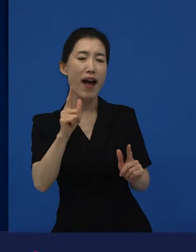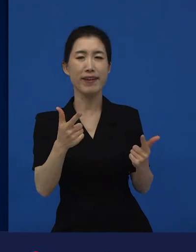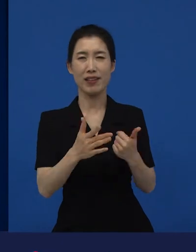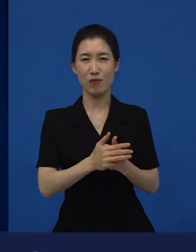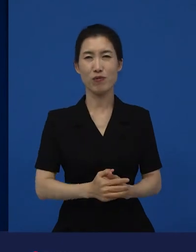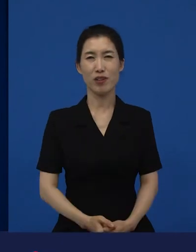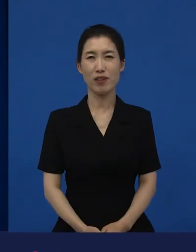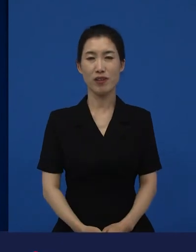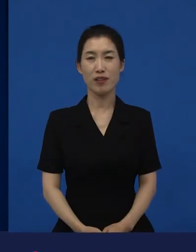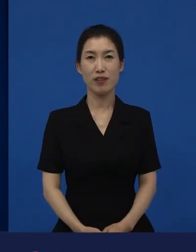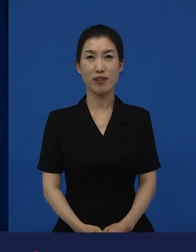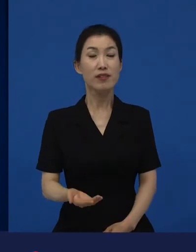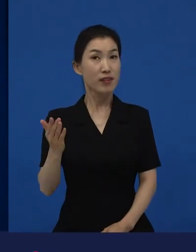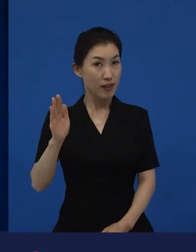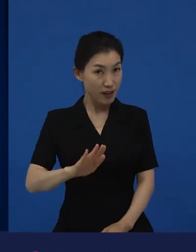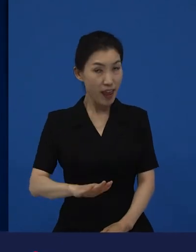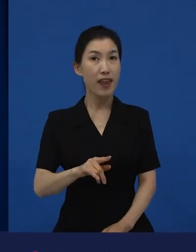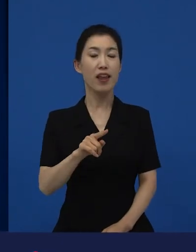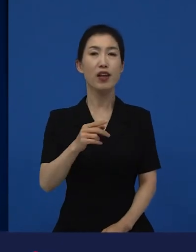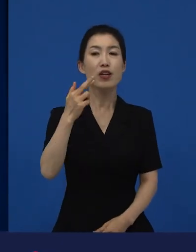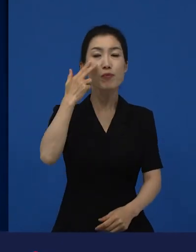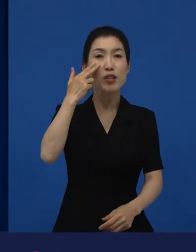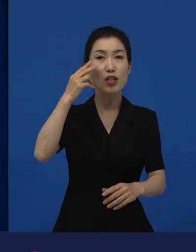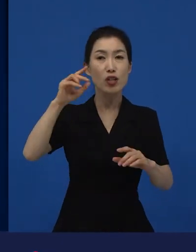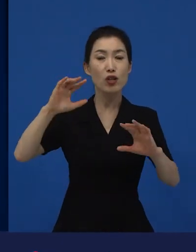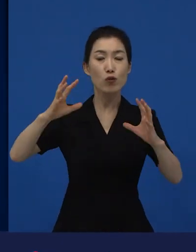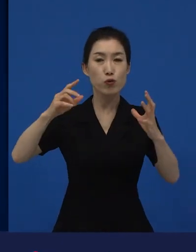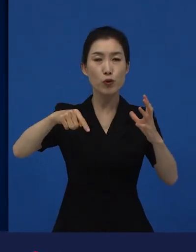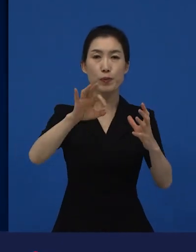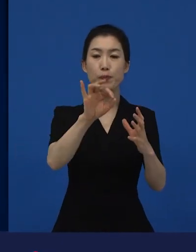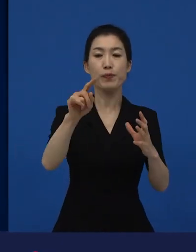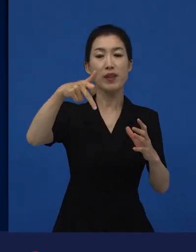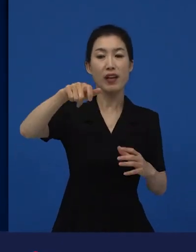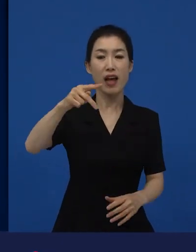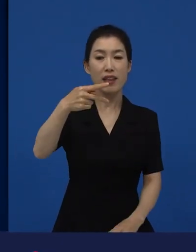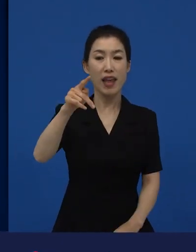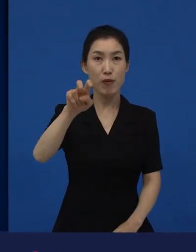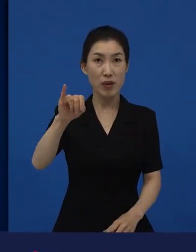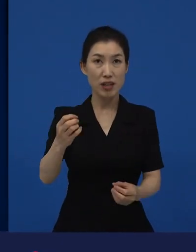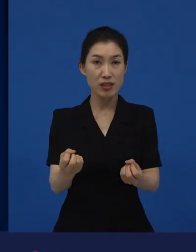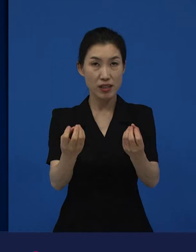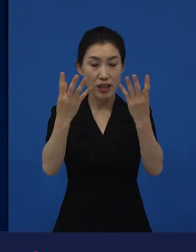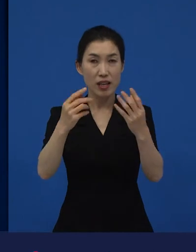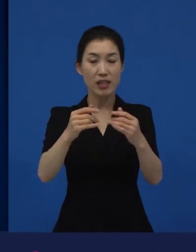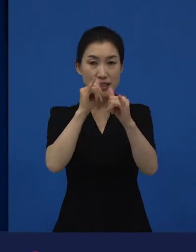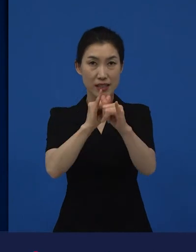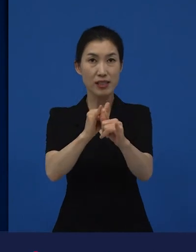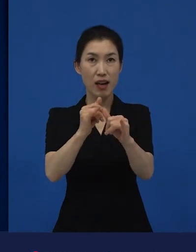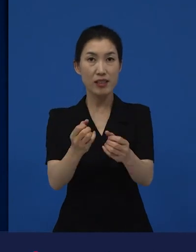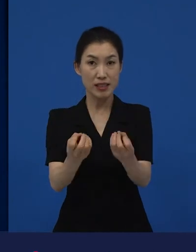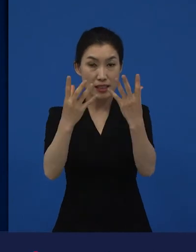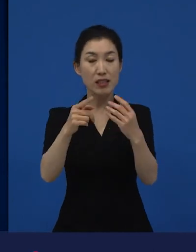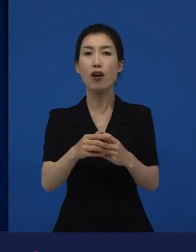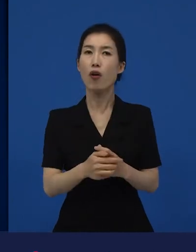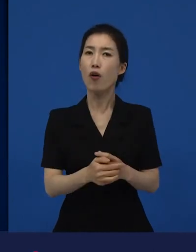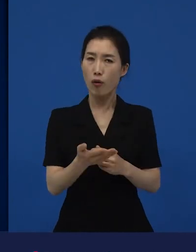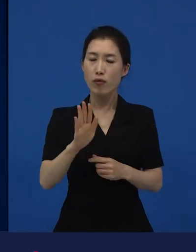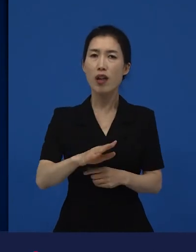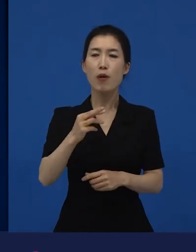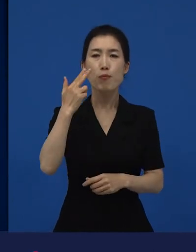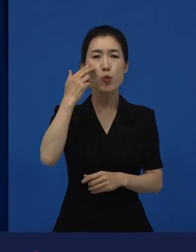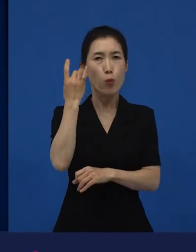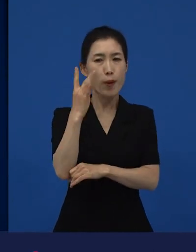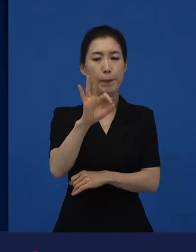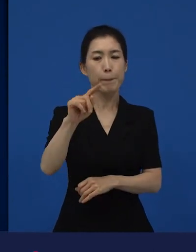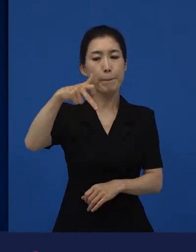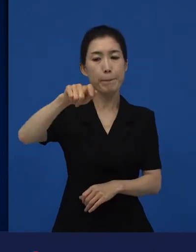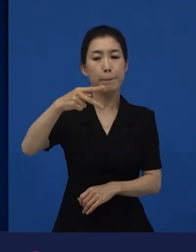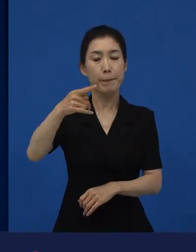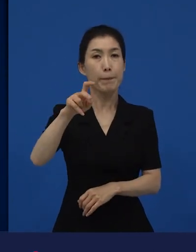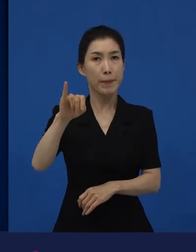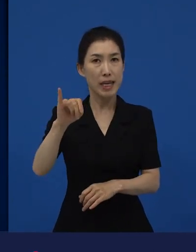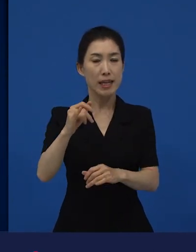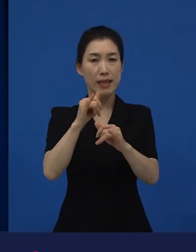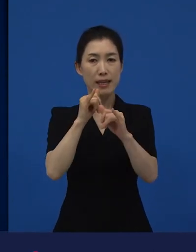그런데 미국 아카데미상은 철저하게 자기들의 영화들을, 상주는 거죠.